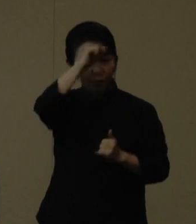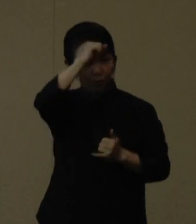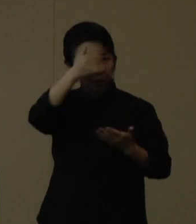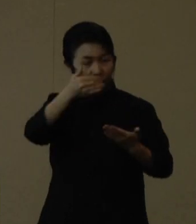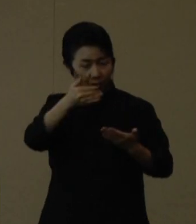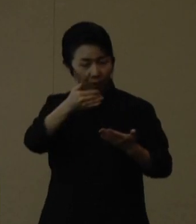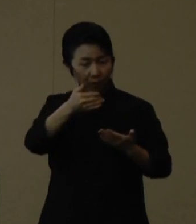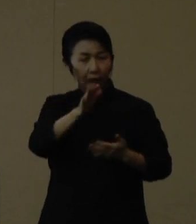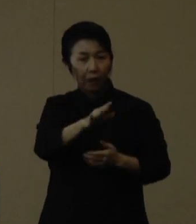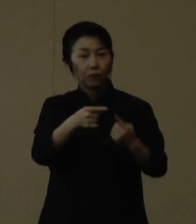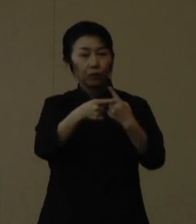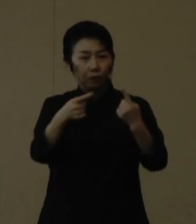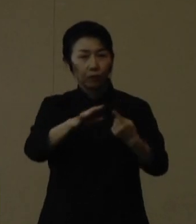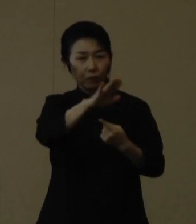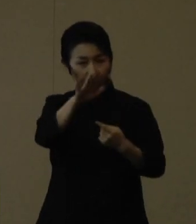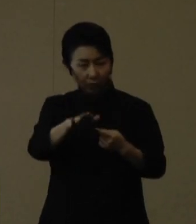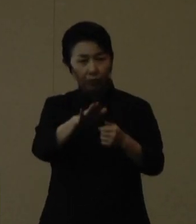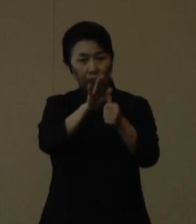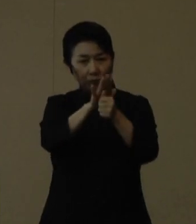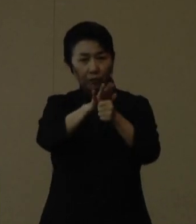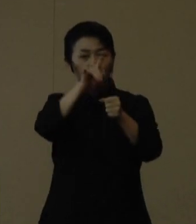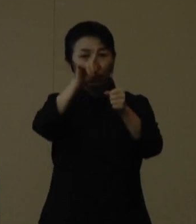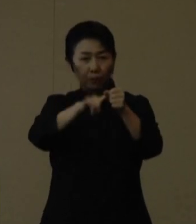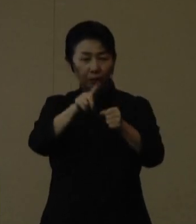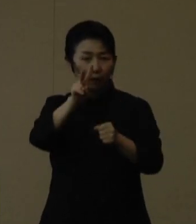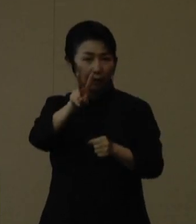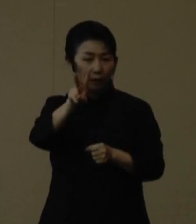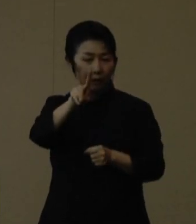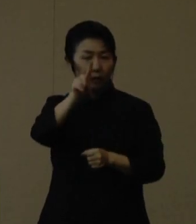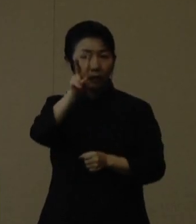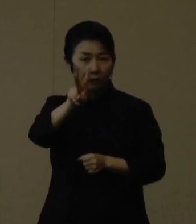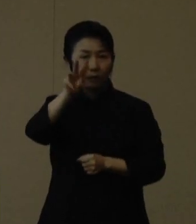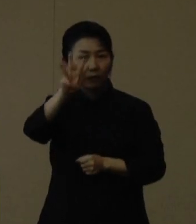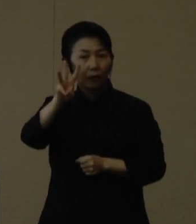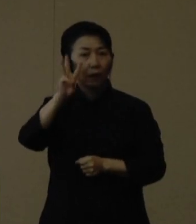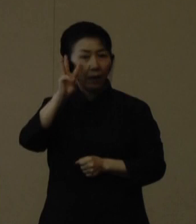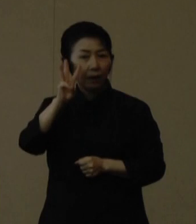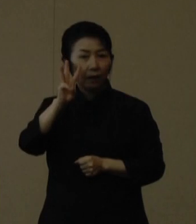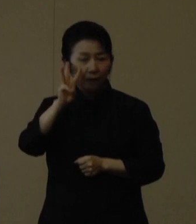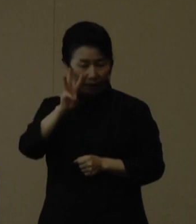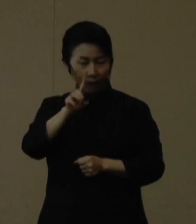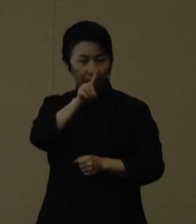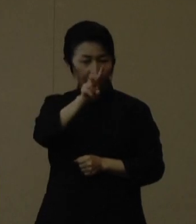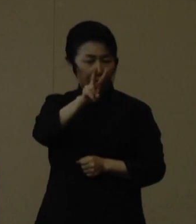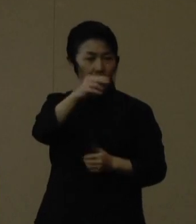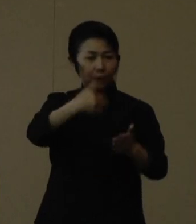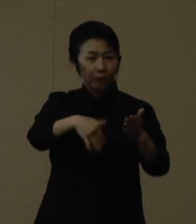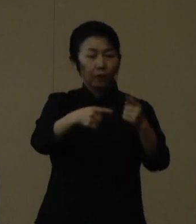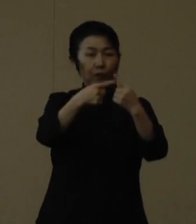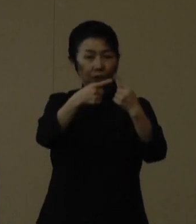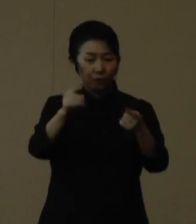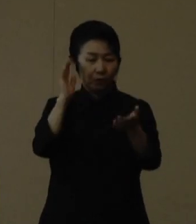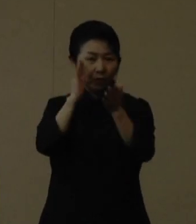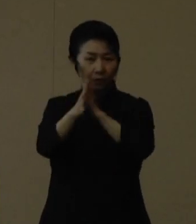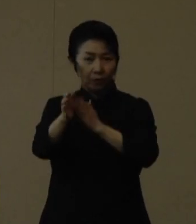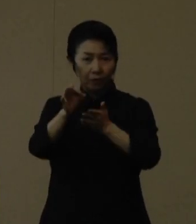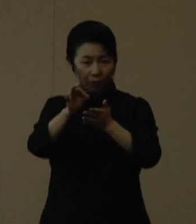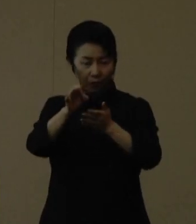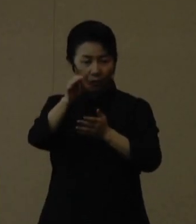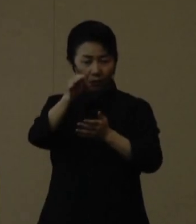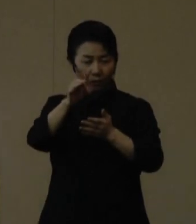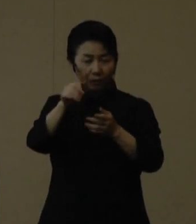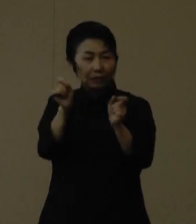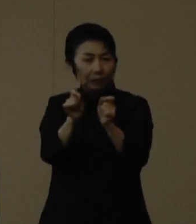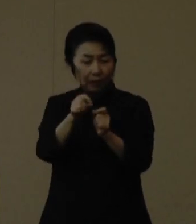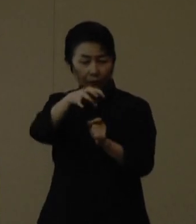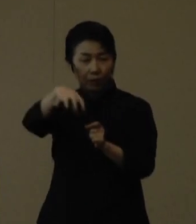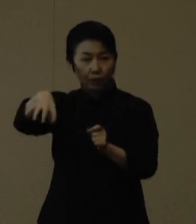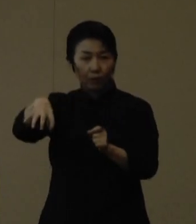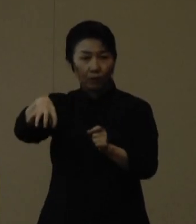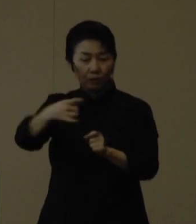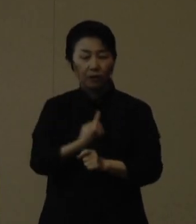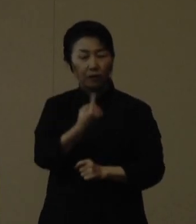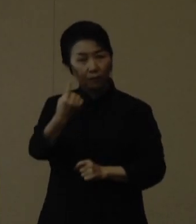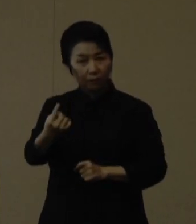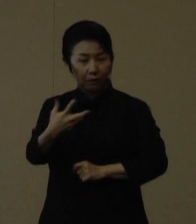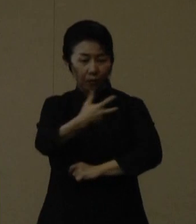１・２回目の接種を含め３回目のワクチン接種がまだの方は、県や市町村で利用可能な会場での接種をぜひご検討下さい